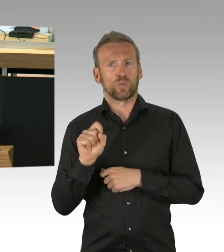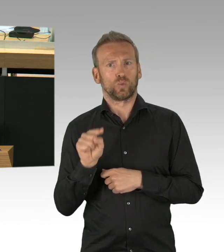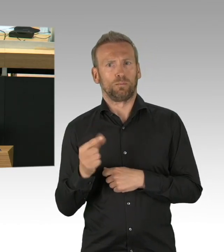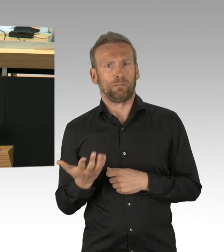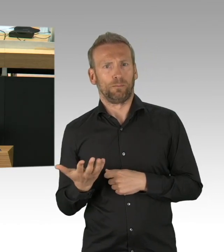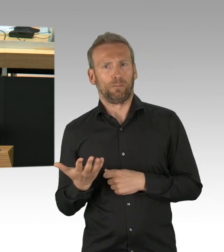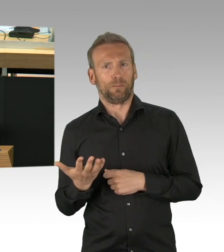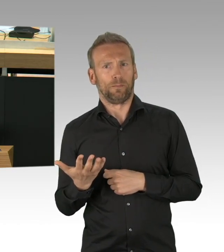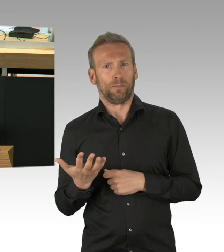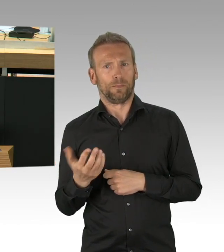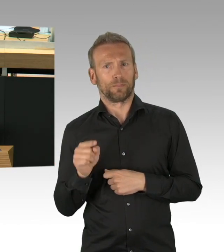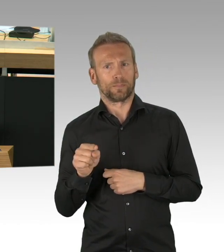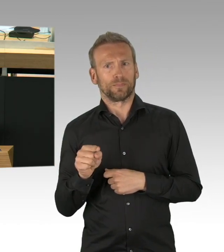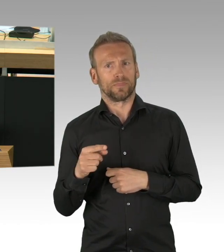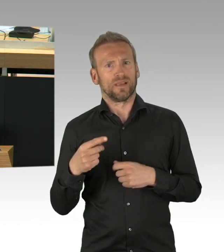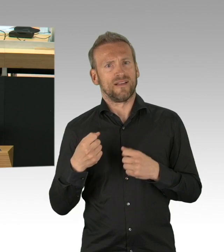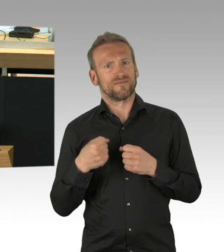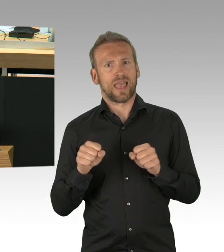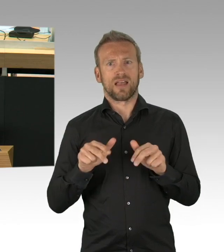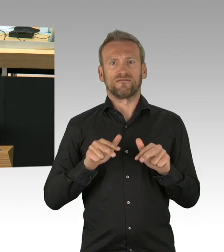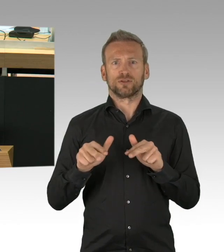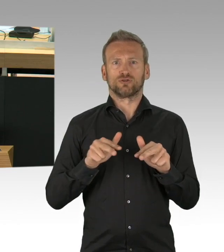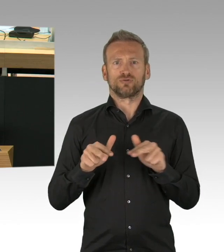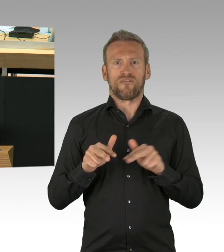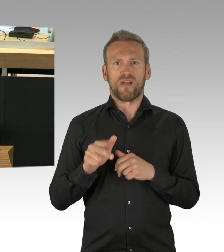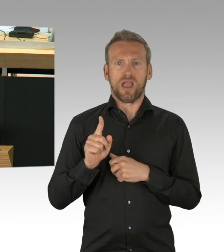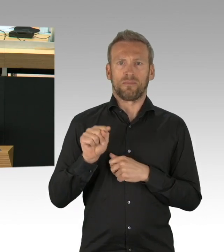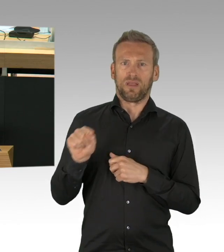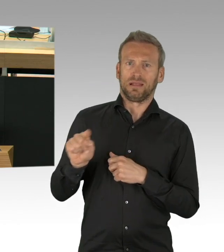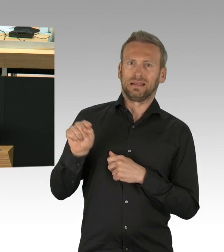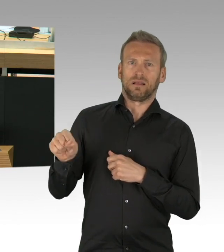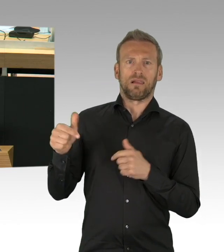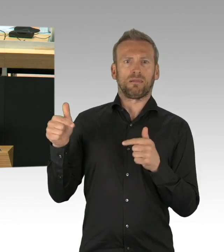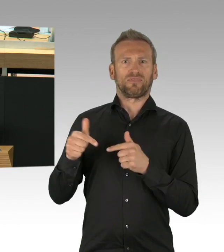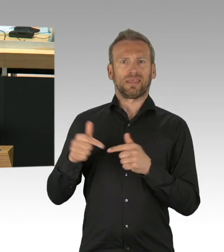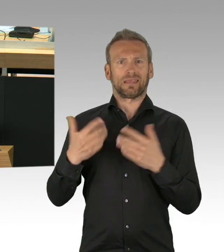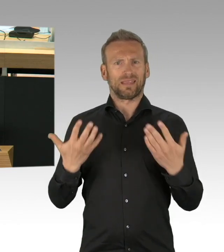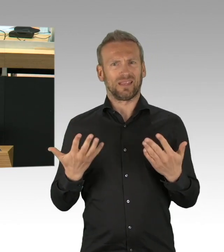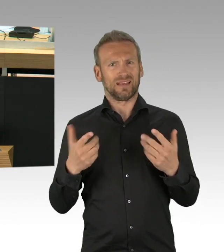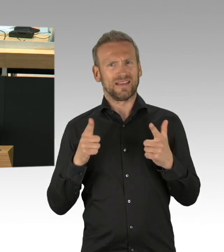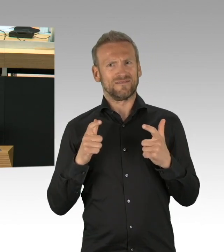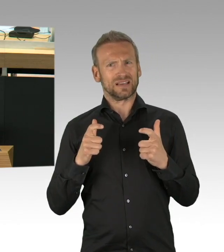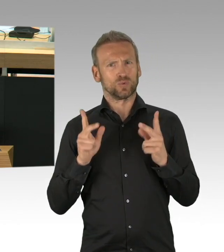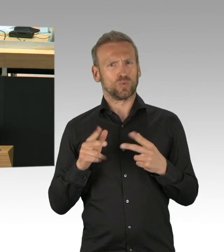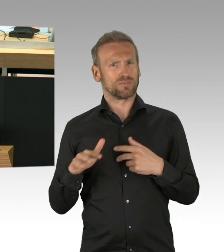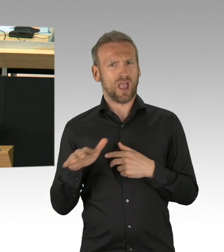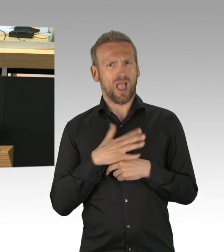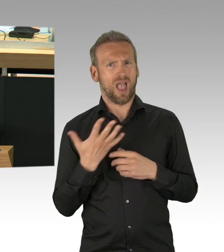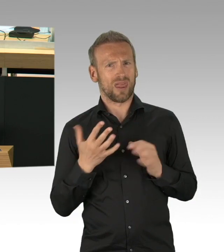führen bei den Betroffenen zu Schlafstörungen und sogar zu Herz-Kreislauf-Krankheiten. Die Ungewissheit in vielen Bereichen nicht zu wissen,